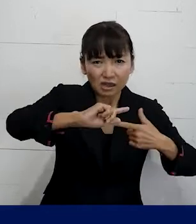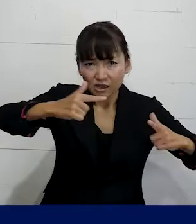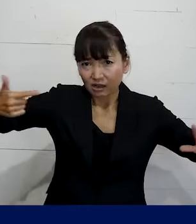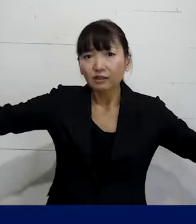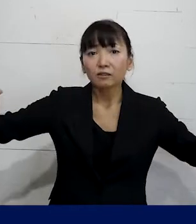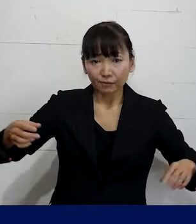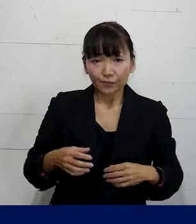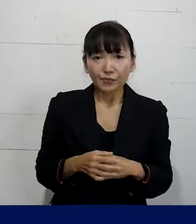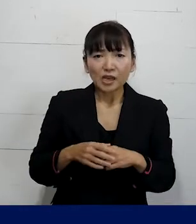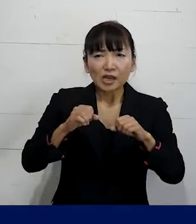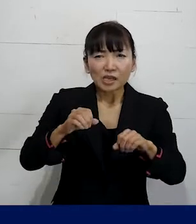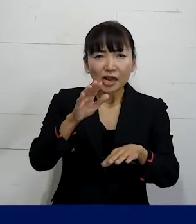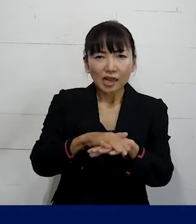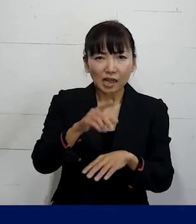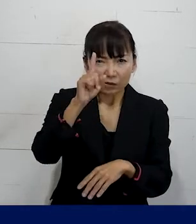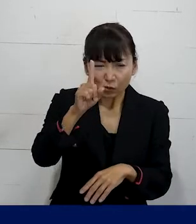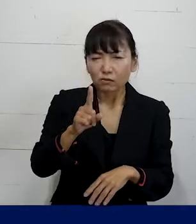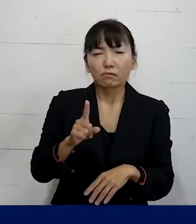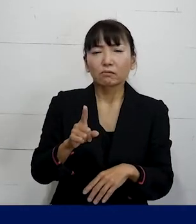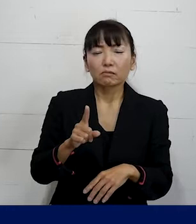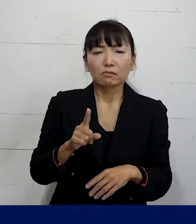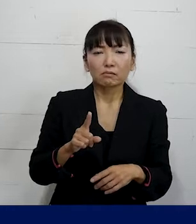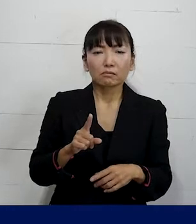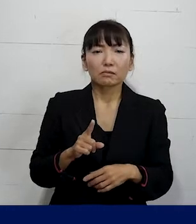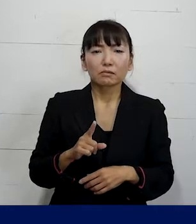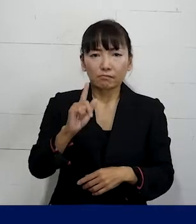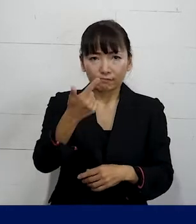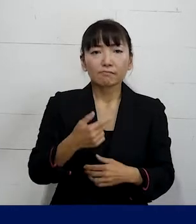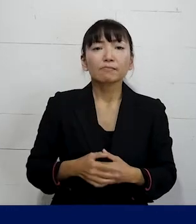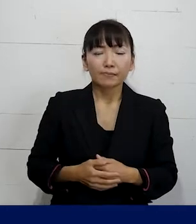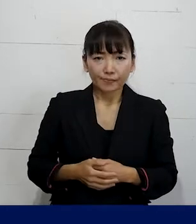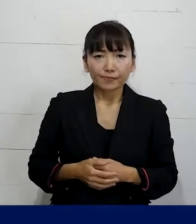必ずしもこうやらなければいけない っていうことではなく